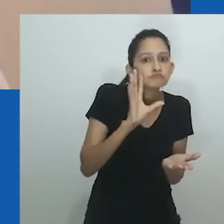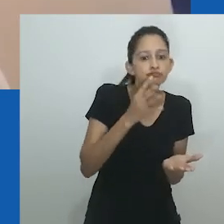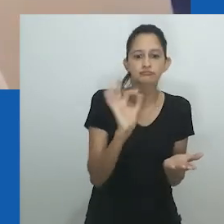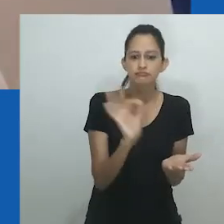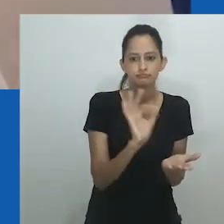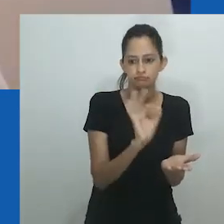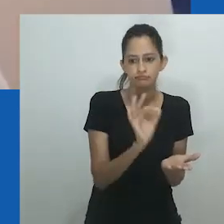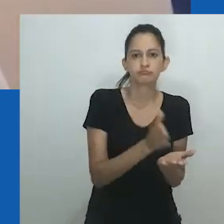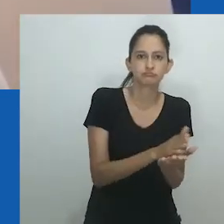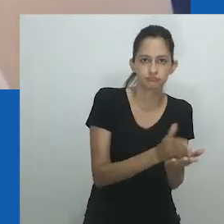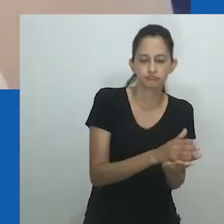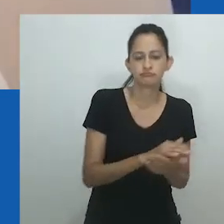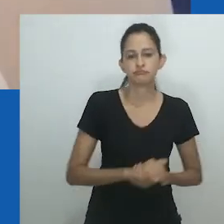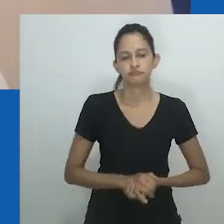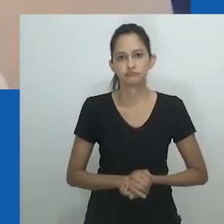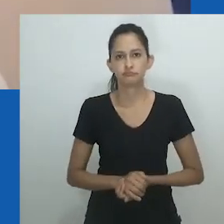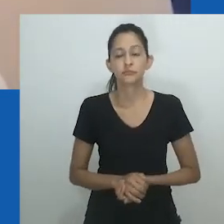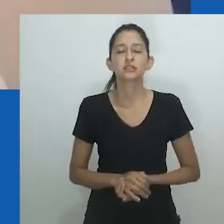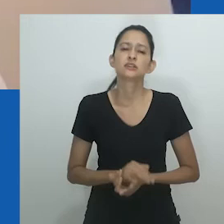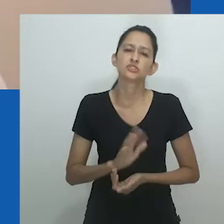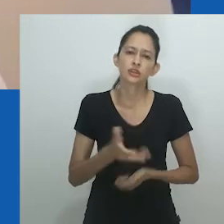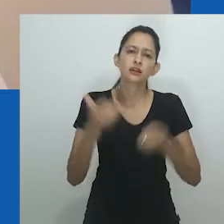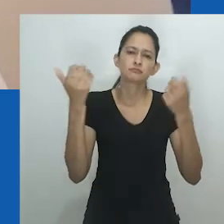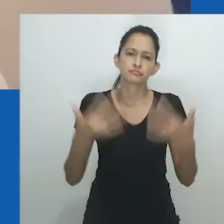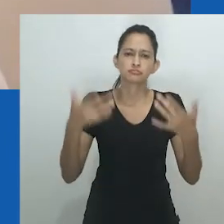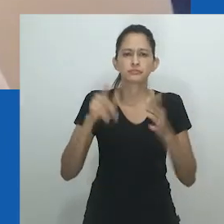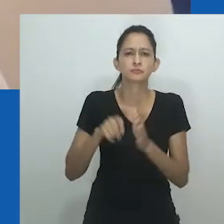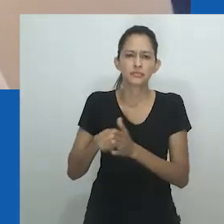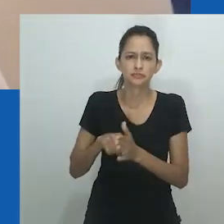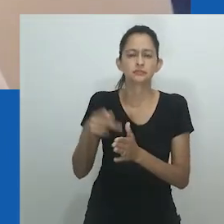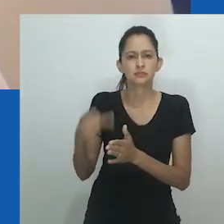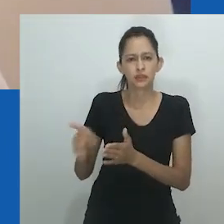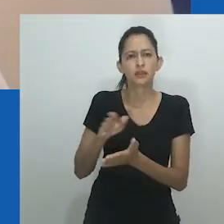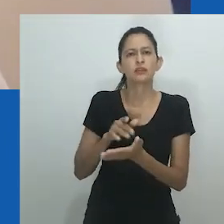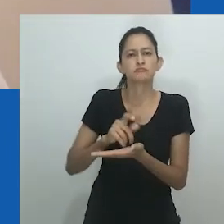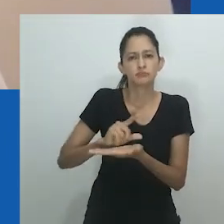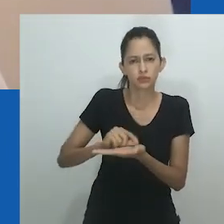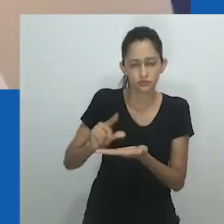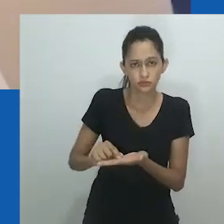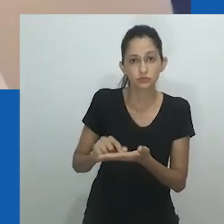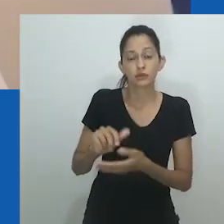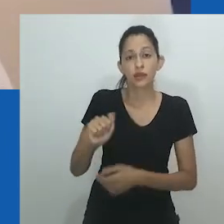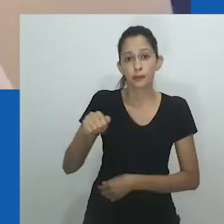noções socialmente apropriadas de como lidar com identidades de gênero fluidas e transitórias”, fim da citação.